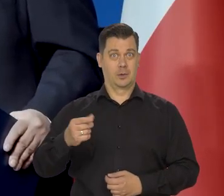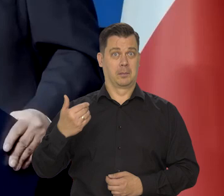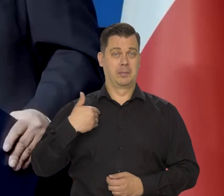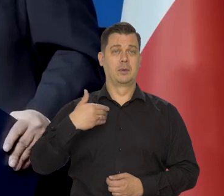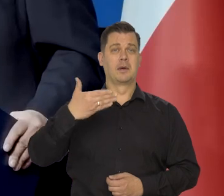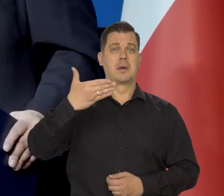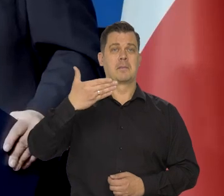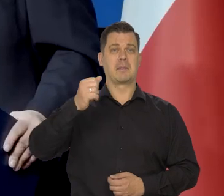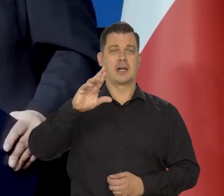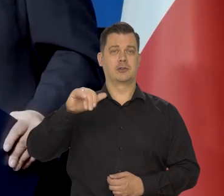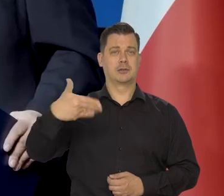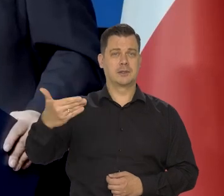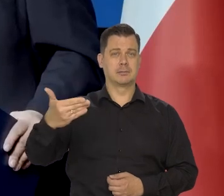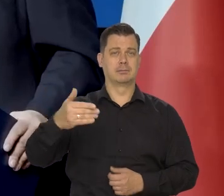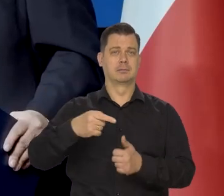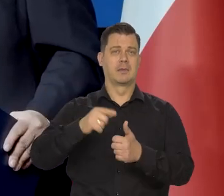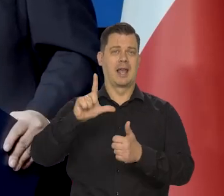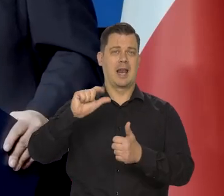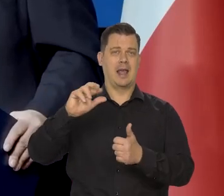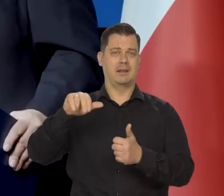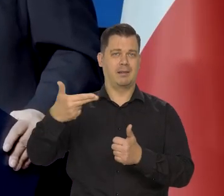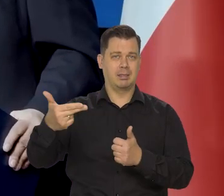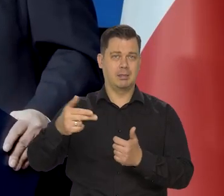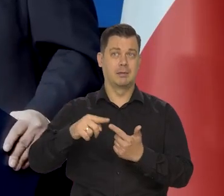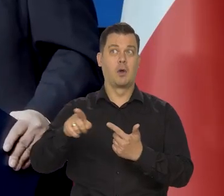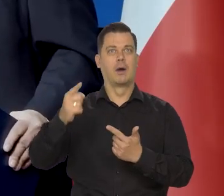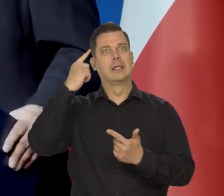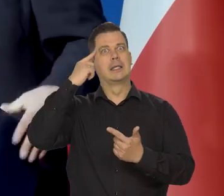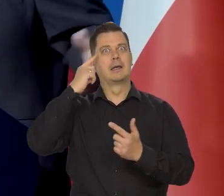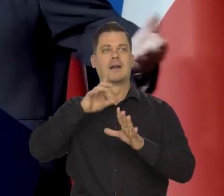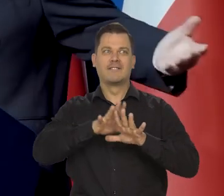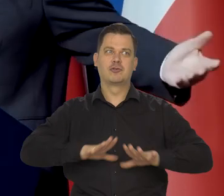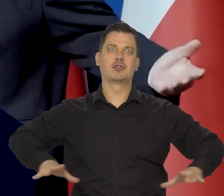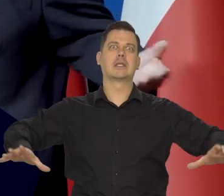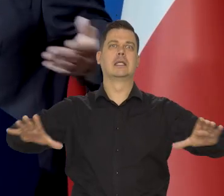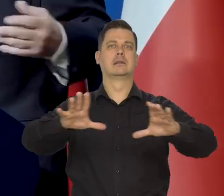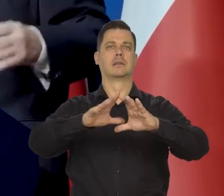Często to są byli marksiści, leniniści co kiedyś. Też kiedyś myśleli o likwidacji wszystkich państw